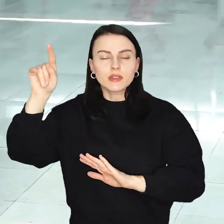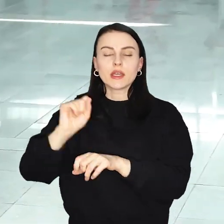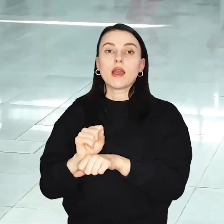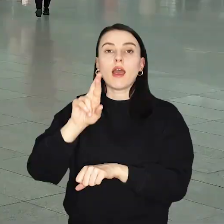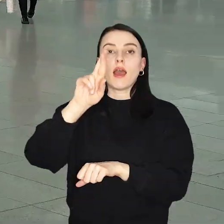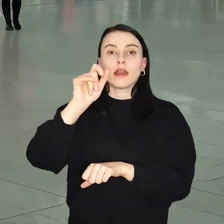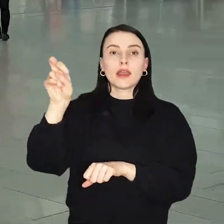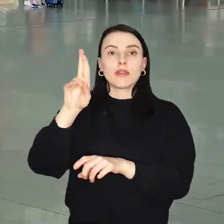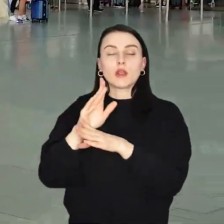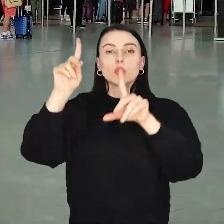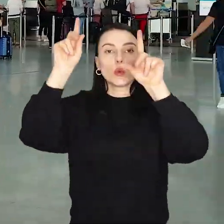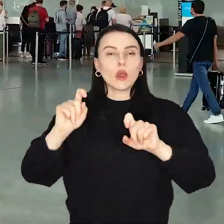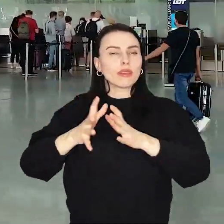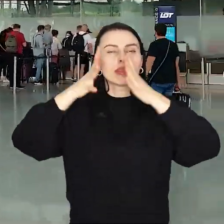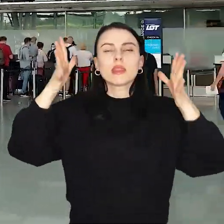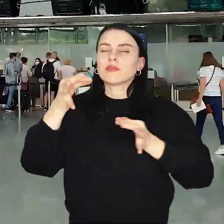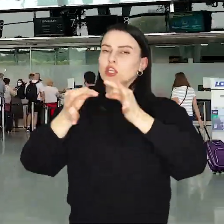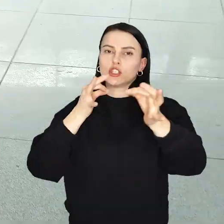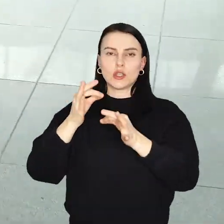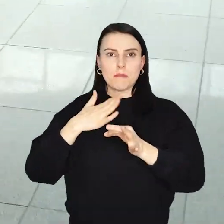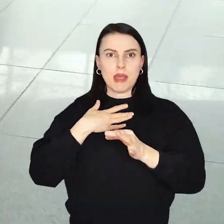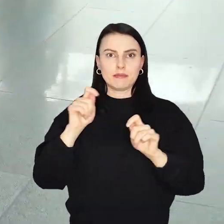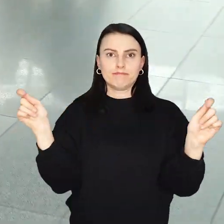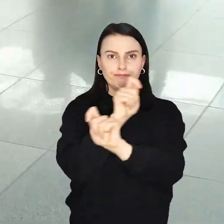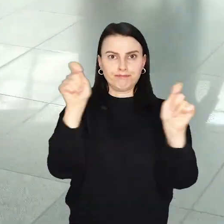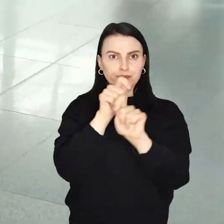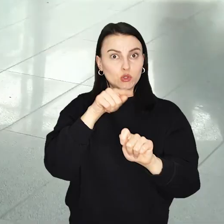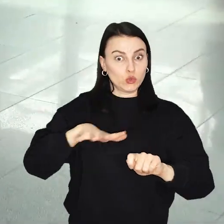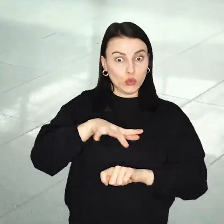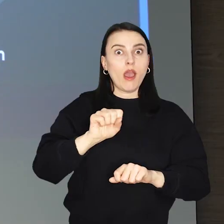Ryanair uruchamia największy w historii rozkład lotów z Wrocławia